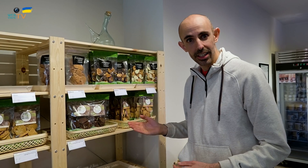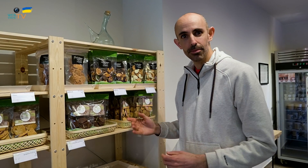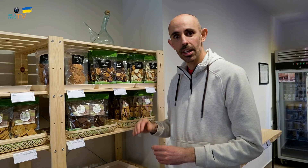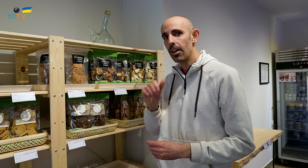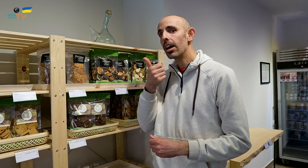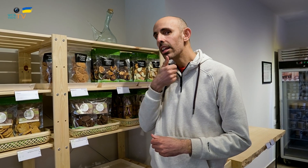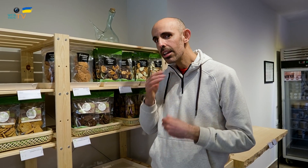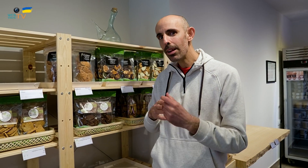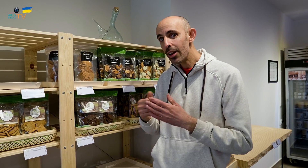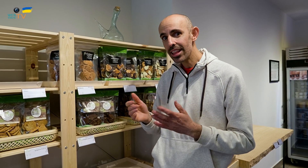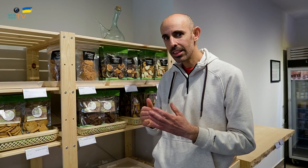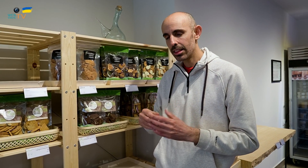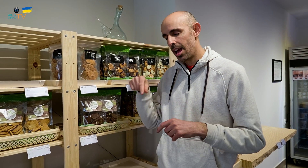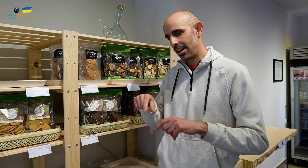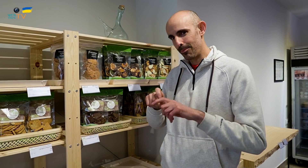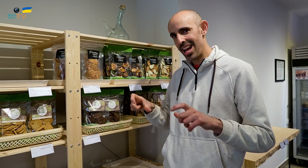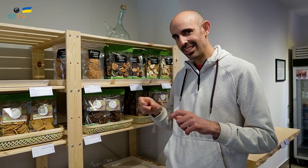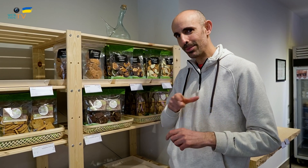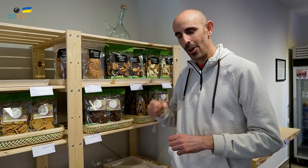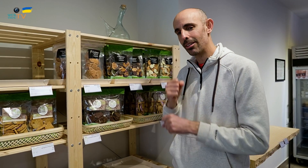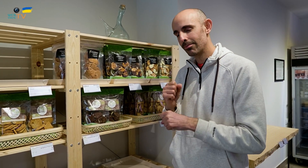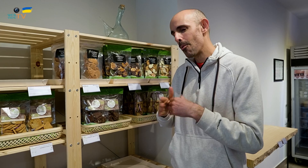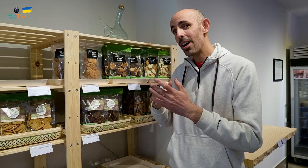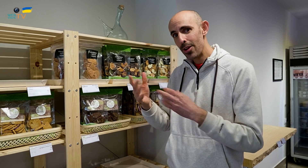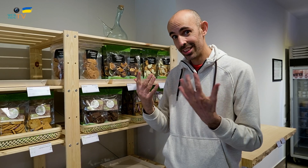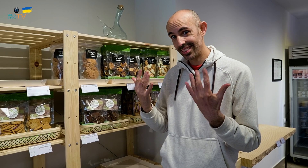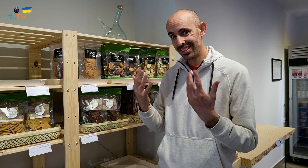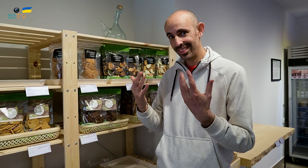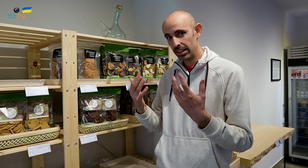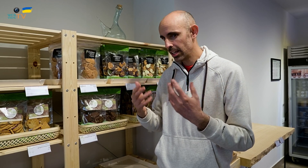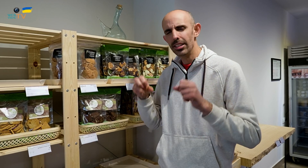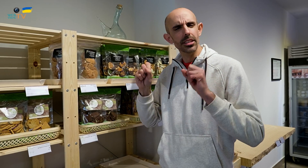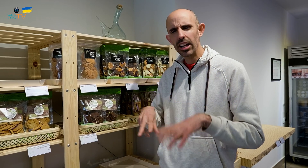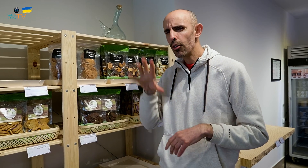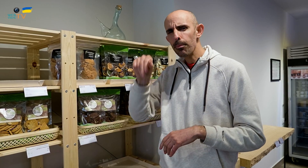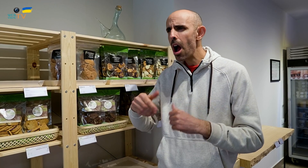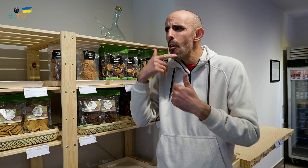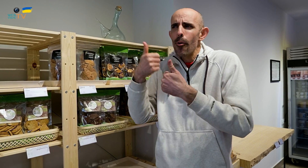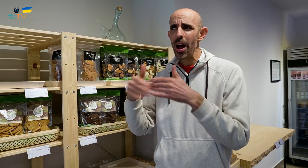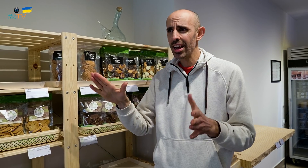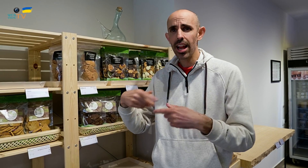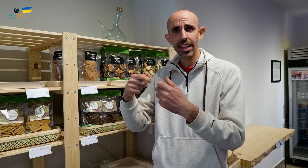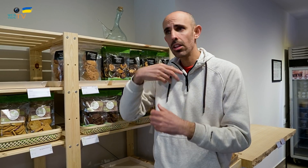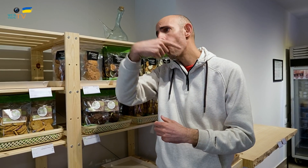Todo esto lo hemos elaborado en esta empresa. Las personas trabajamos de forma artesanal sin comprar productos a otras tiendas